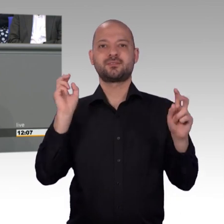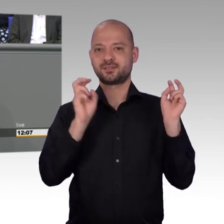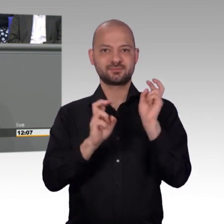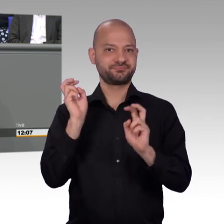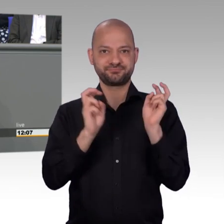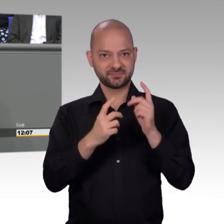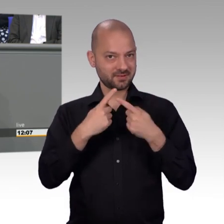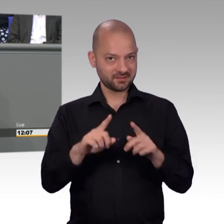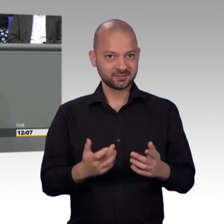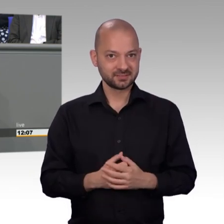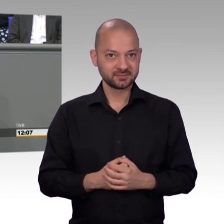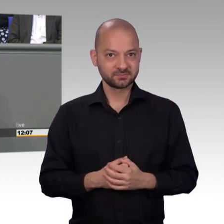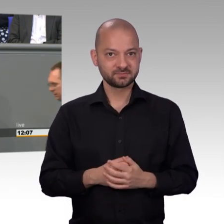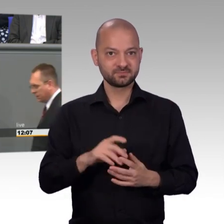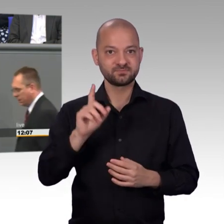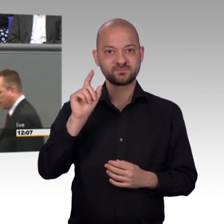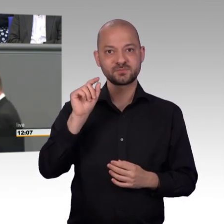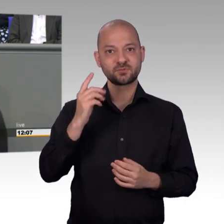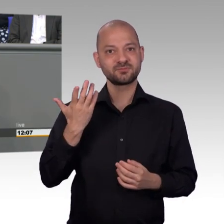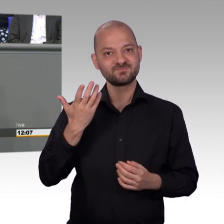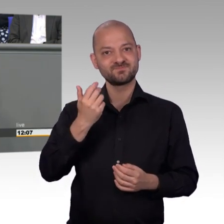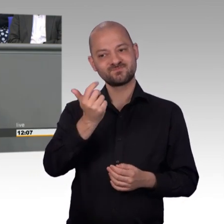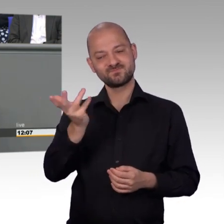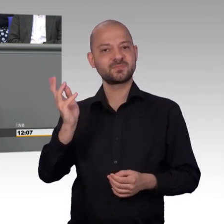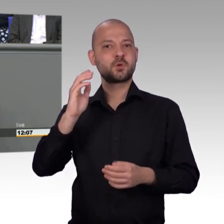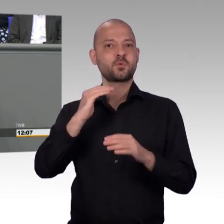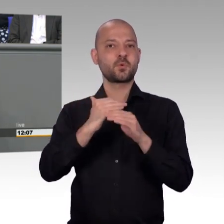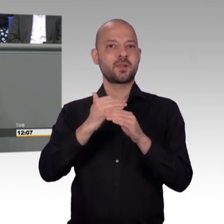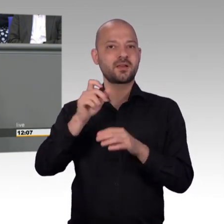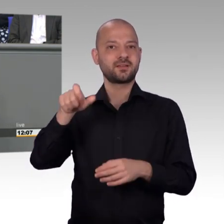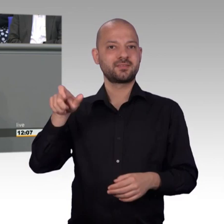Freut mich, dass Sie so hellseherische Fähigkeiten haben, das zeigt aber den Menschen draußen an den Fernsehgeräten,